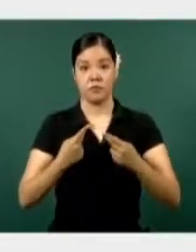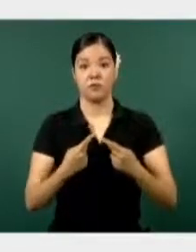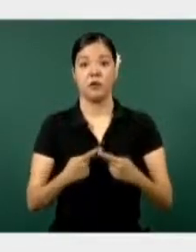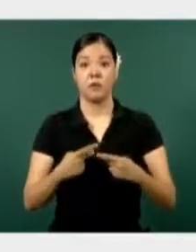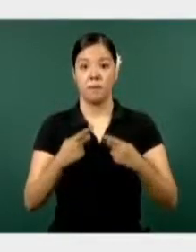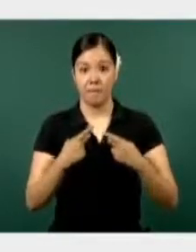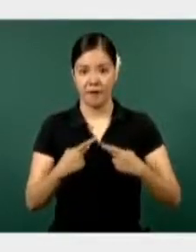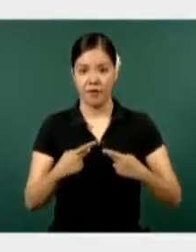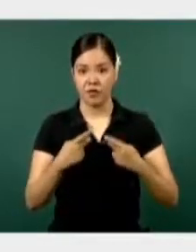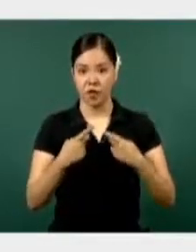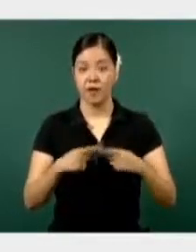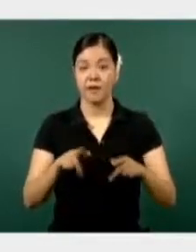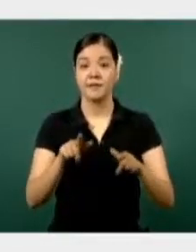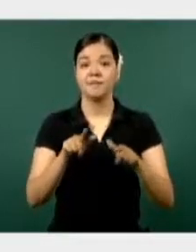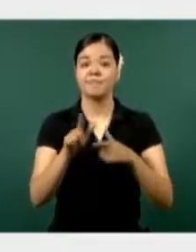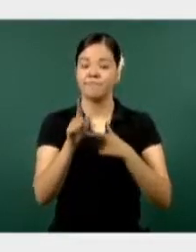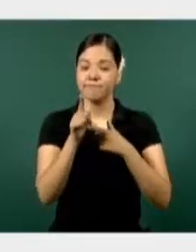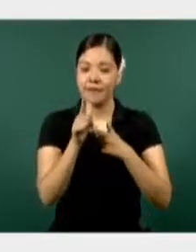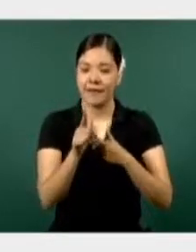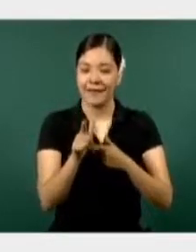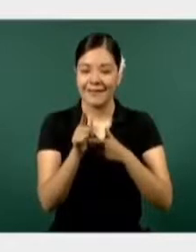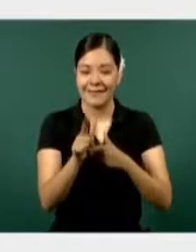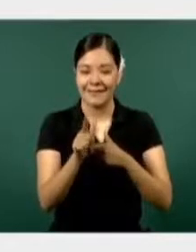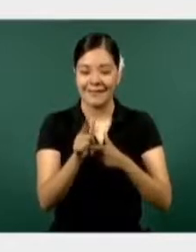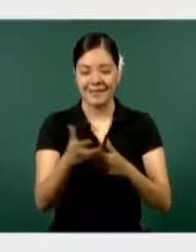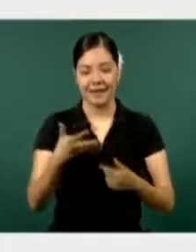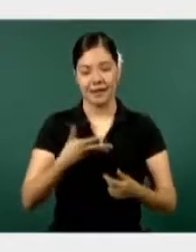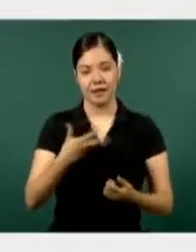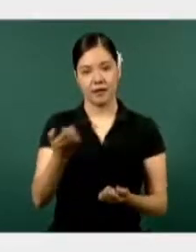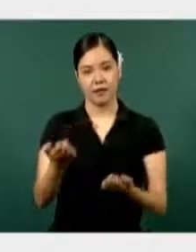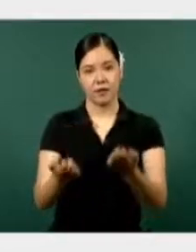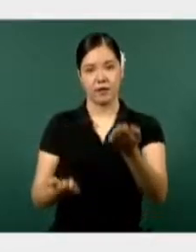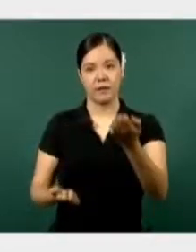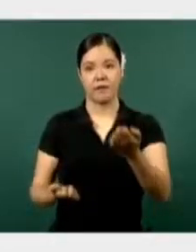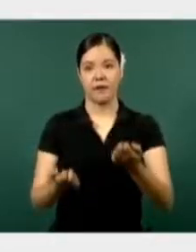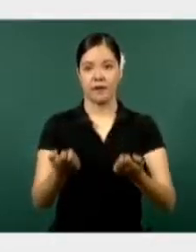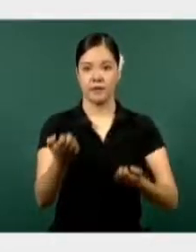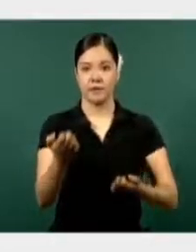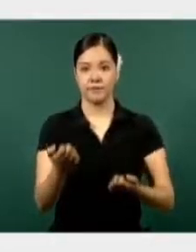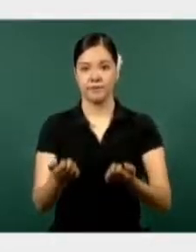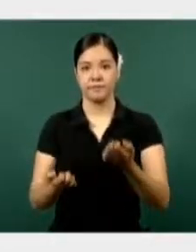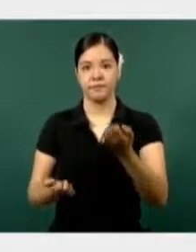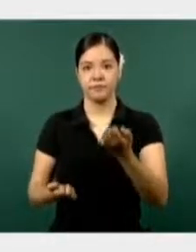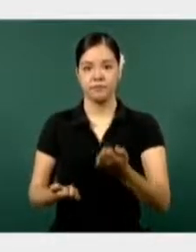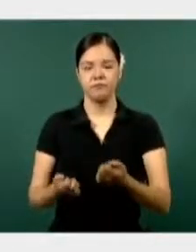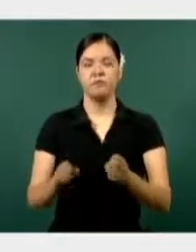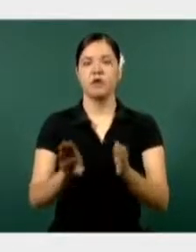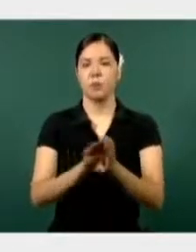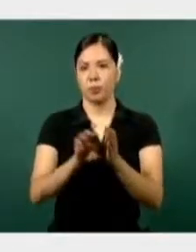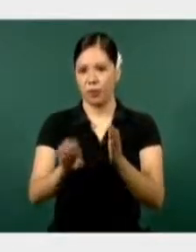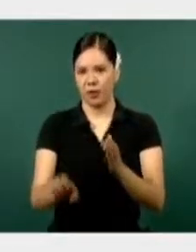realizando diferentes actividades en un despliegue en puestos militares de seguridad, patrullajes